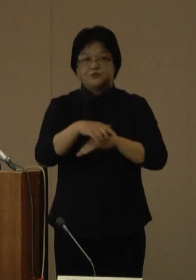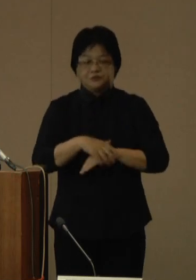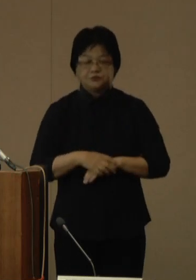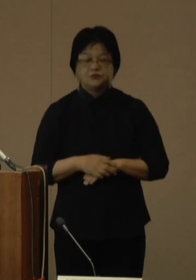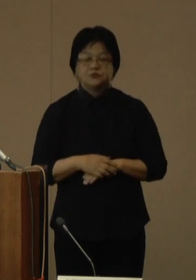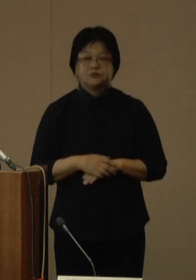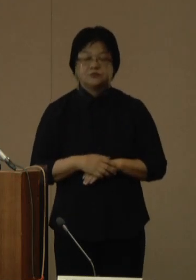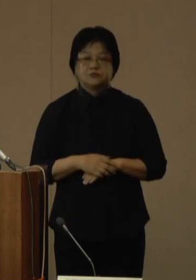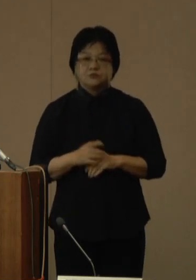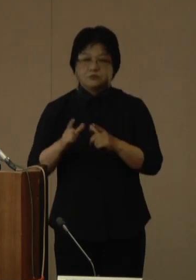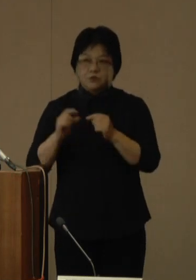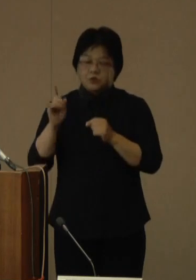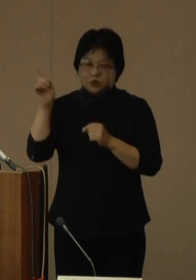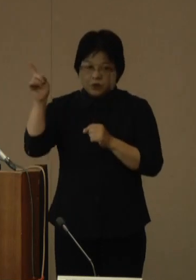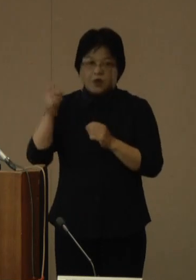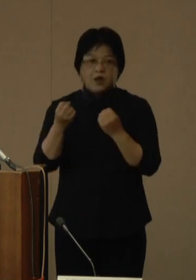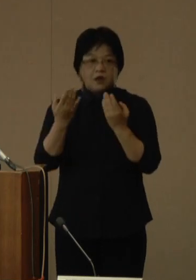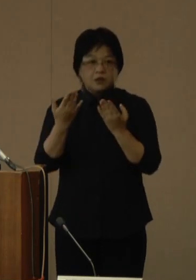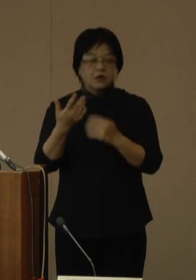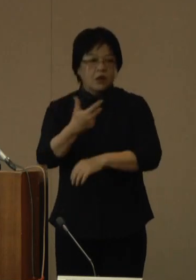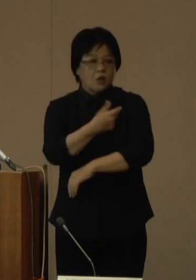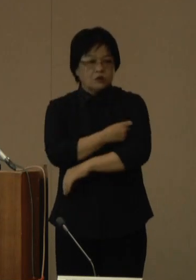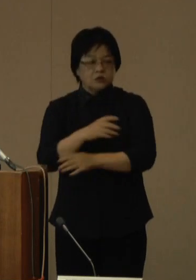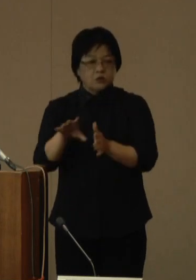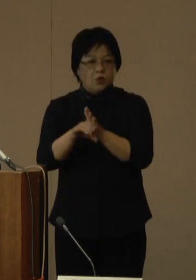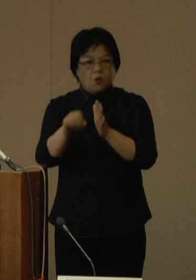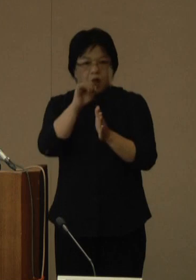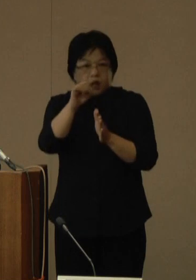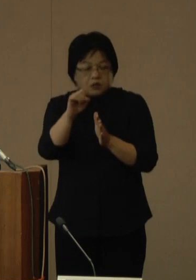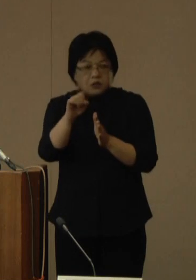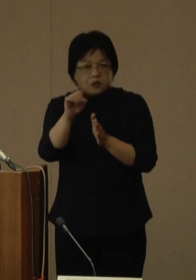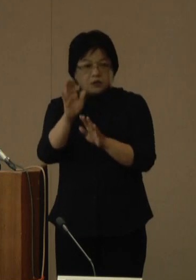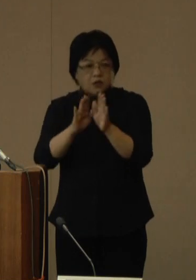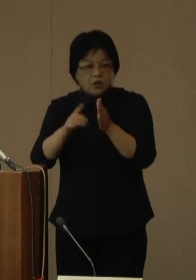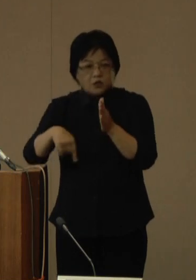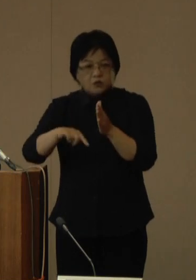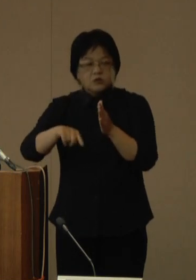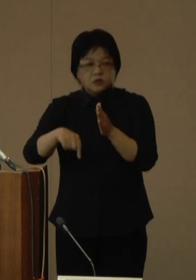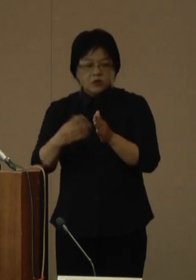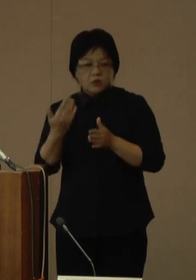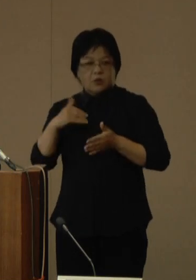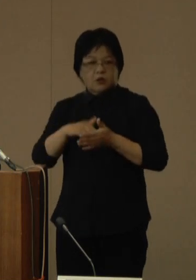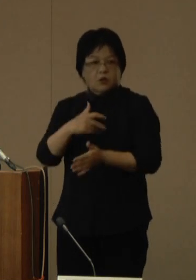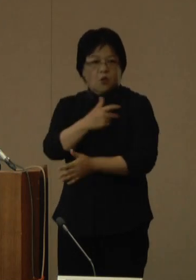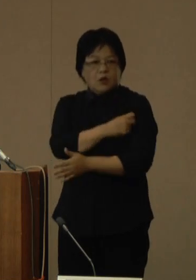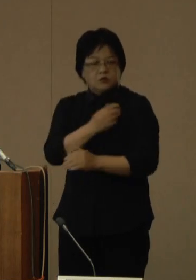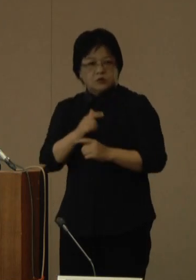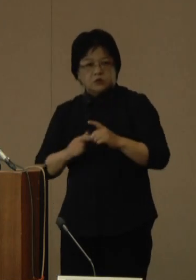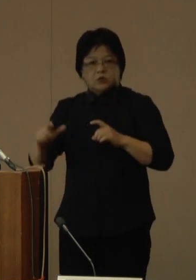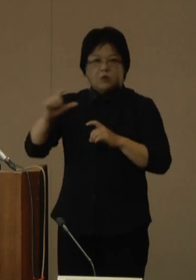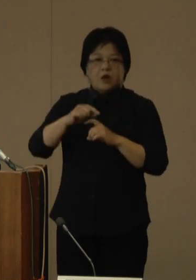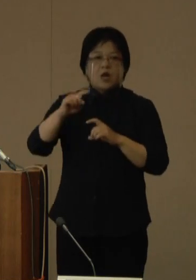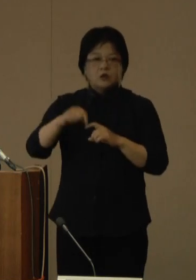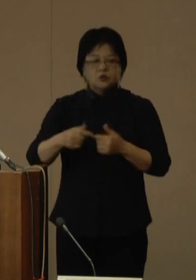国は新たなワクチンの有効性について、従来ワクチンを上回る重症化予防効果や、